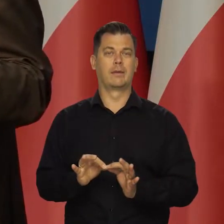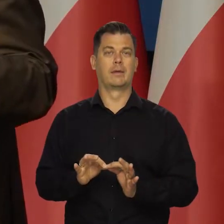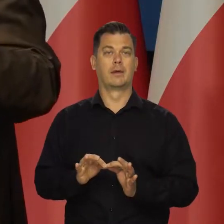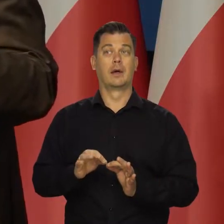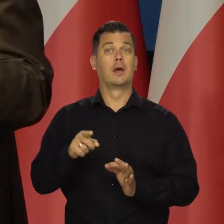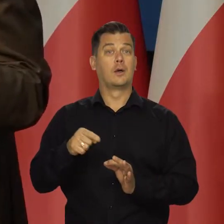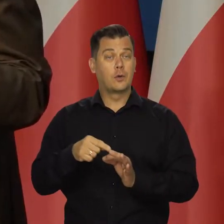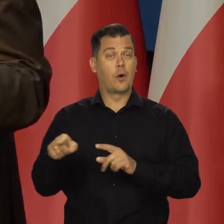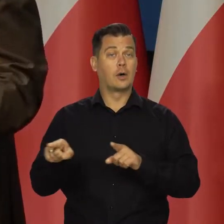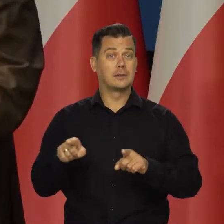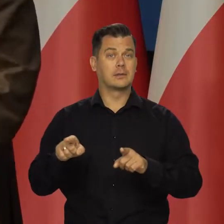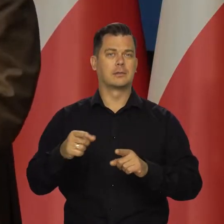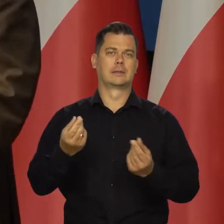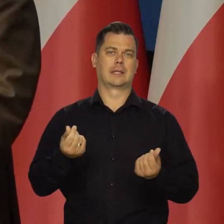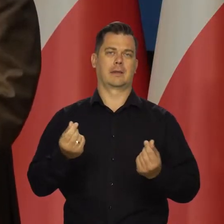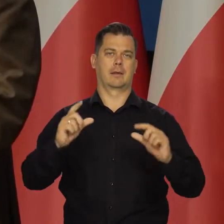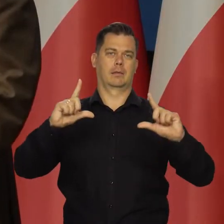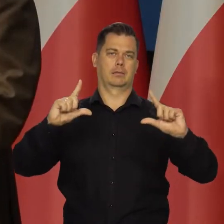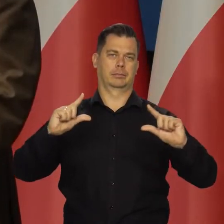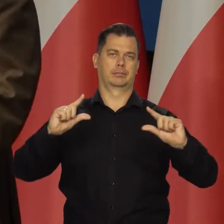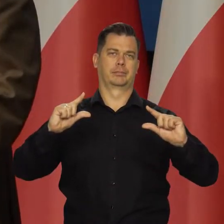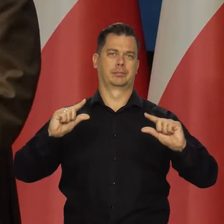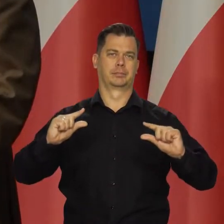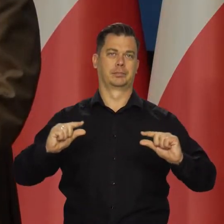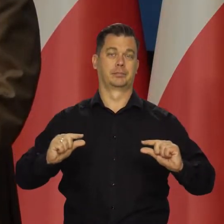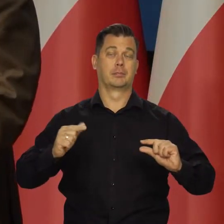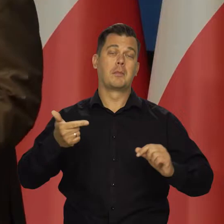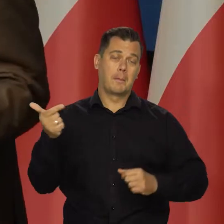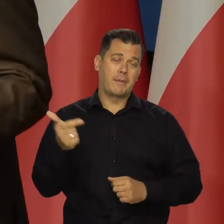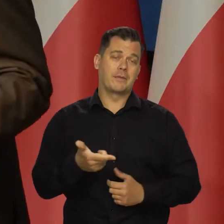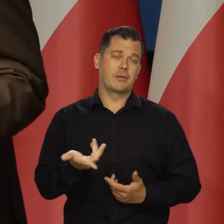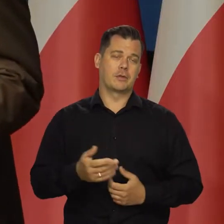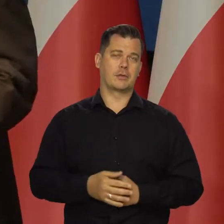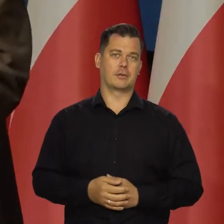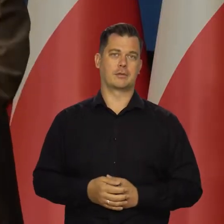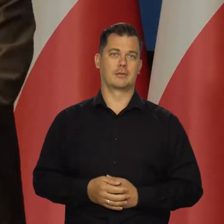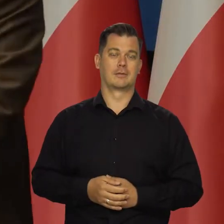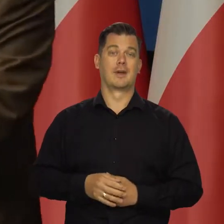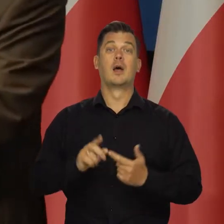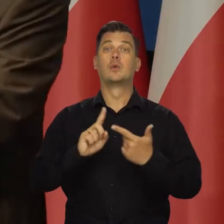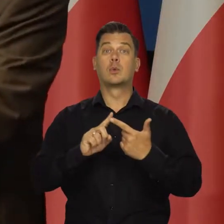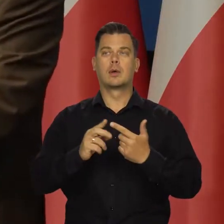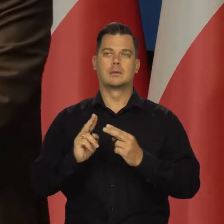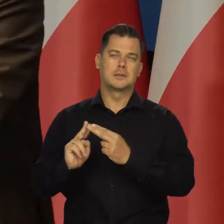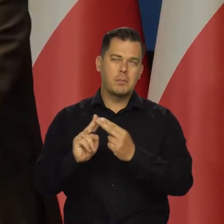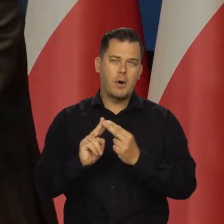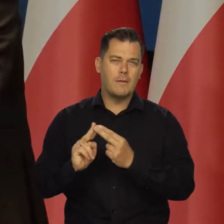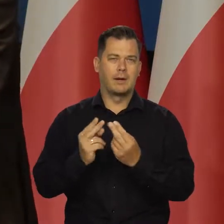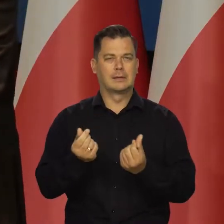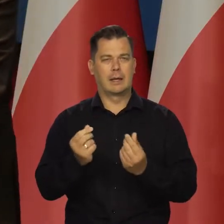i tym samym maleją ceny tych produktów. Powinny przynajmniej, bo jeszcze mamy coś takiego, jak zmowy cenowe.